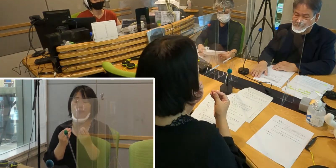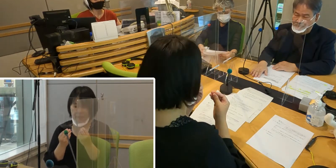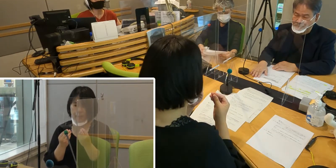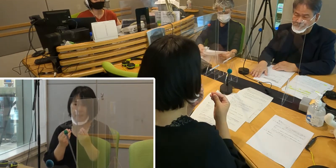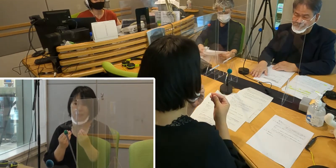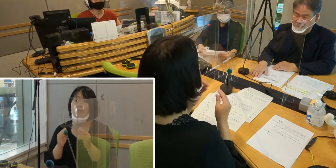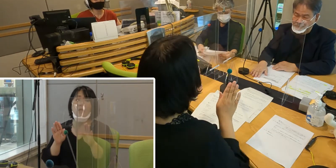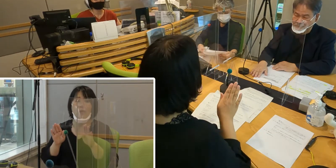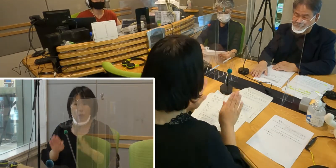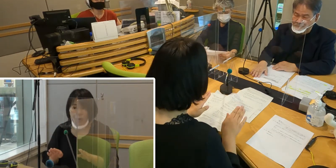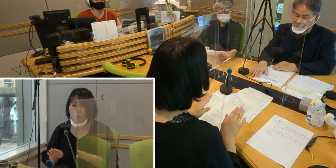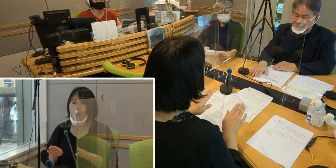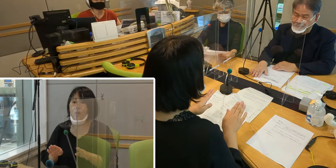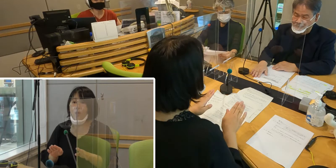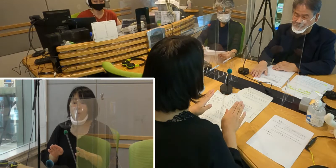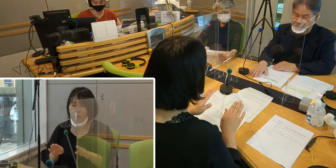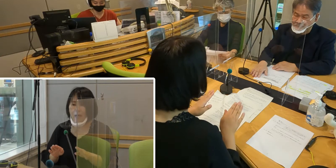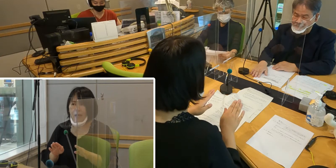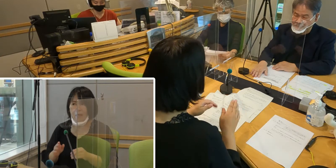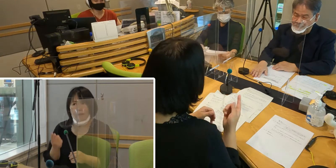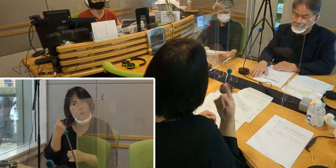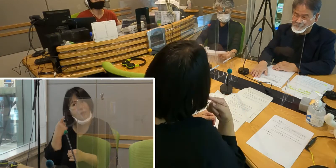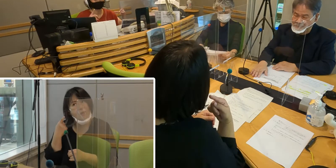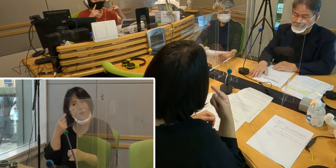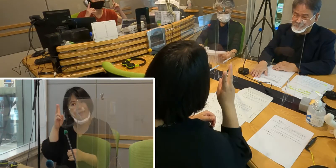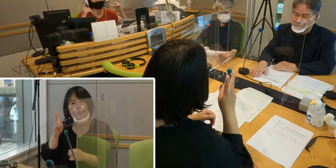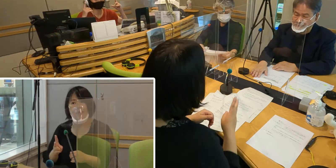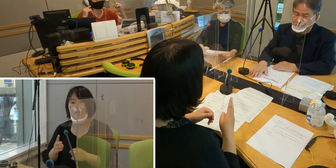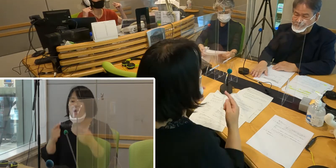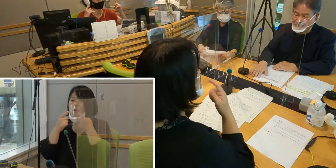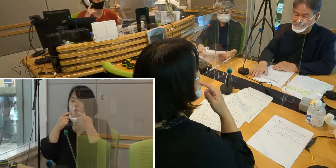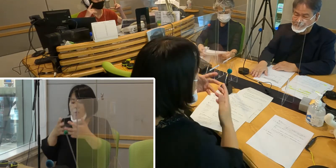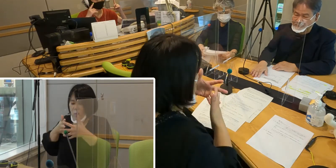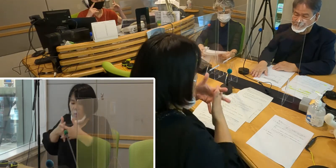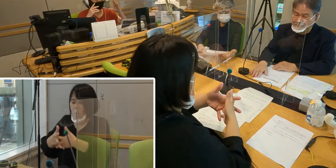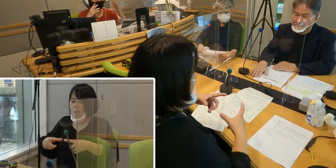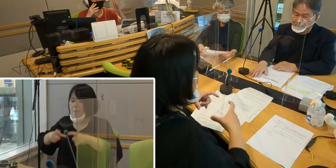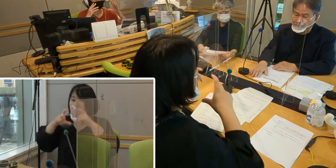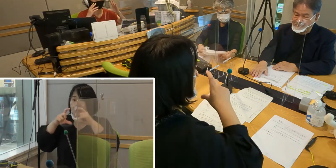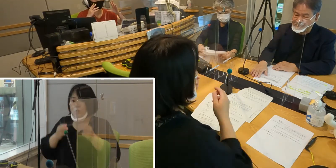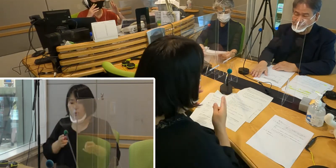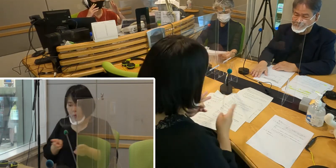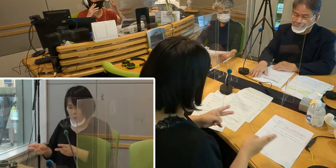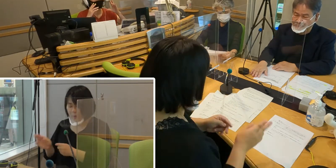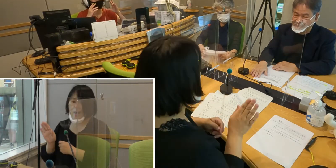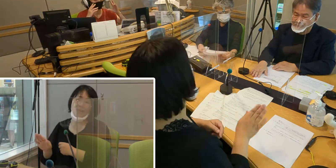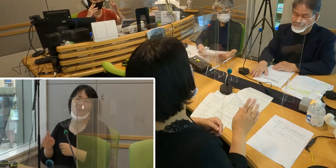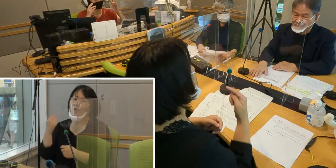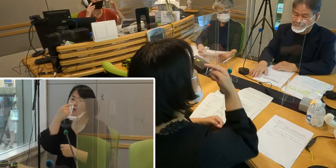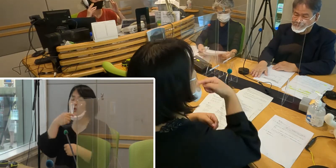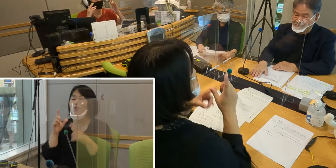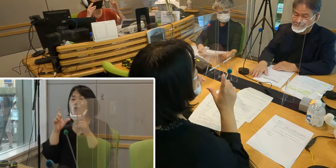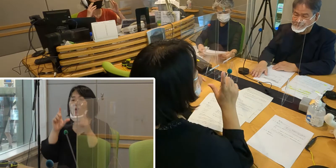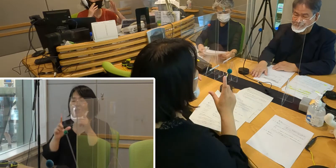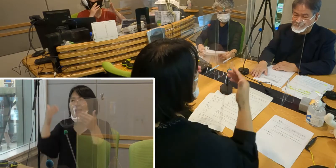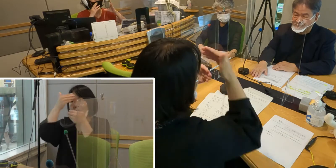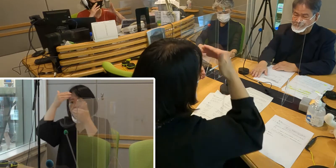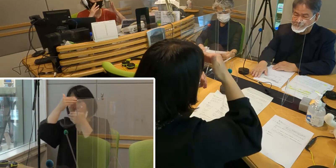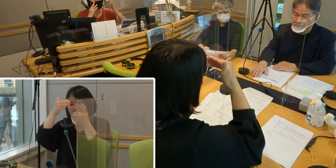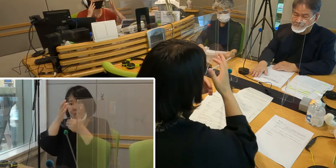急遽、前日ですかね ウィンドウクリアーマスク 口の動き、表情が読み取れる